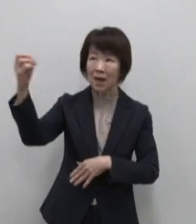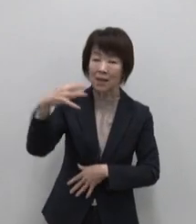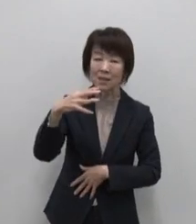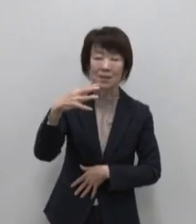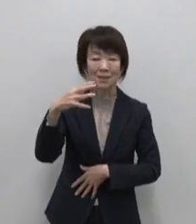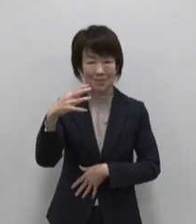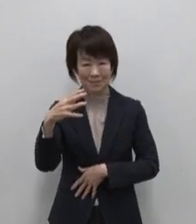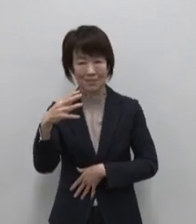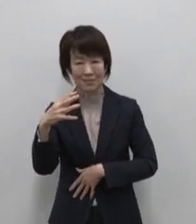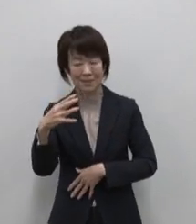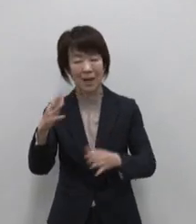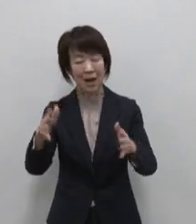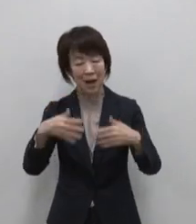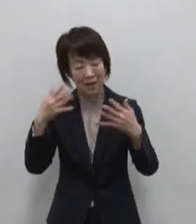温暖な気候の中にある